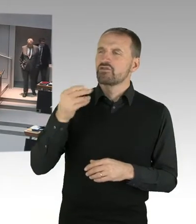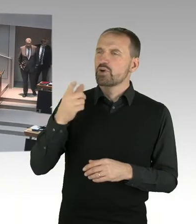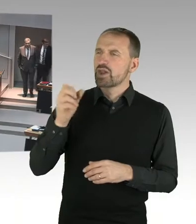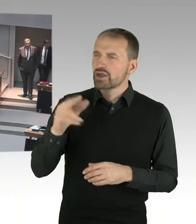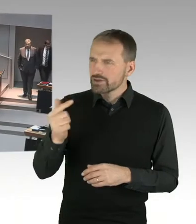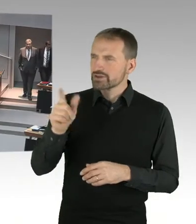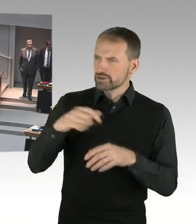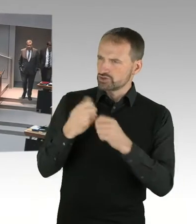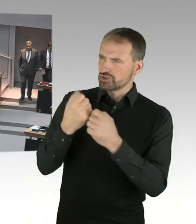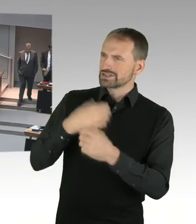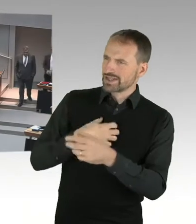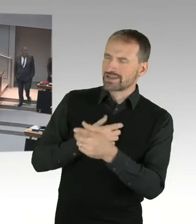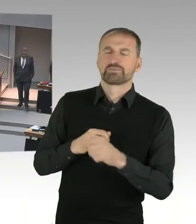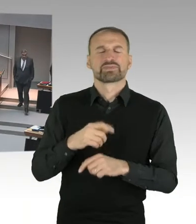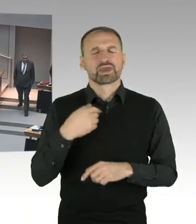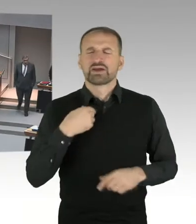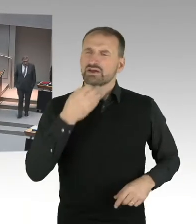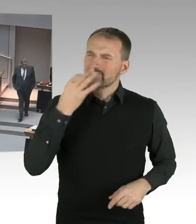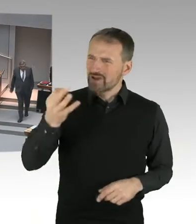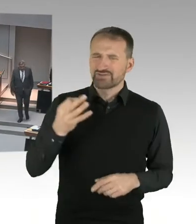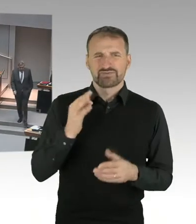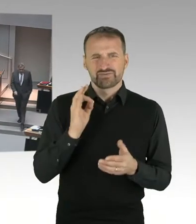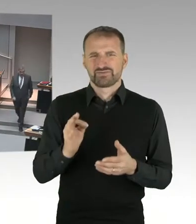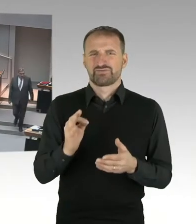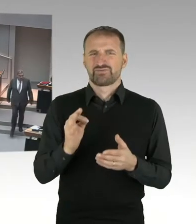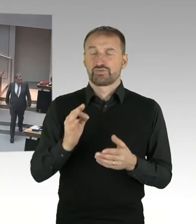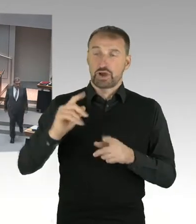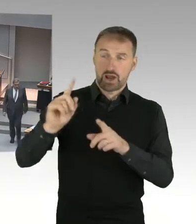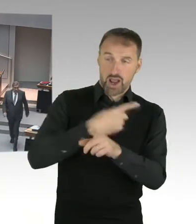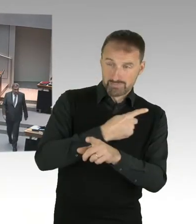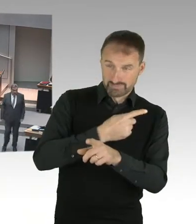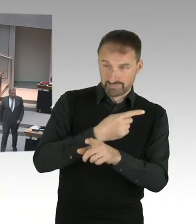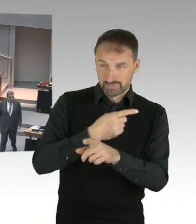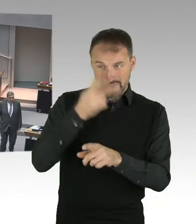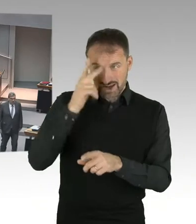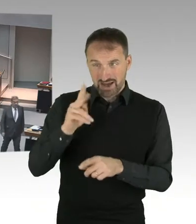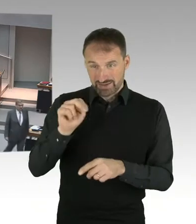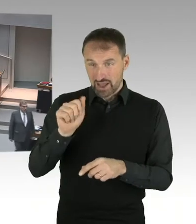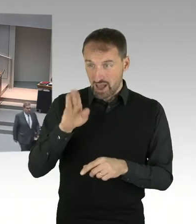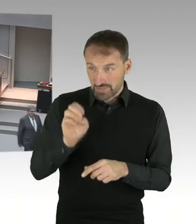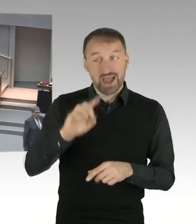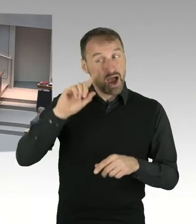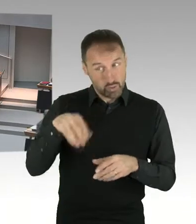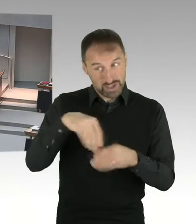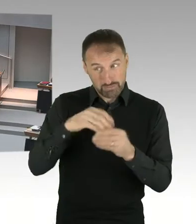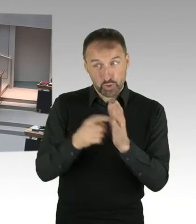von Mitarbeiterinnen der Gedenkstätte ursächlich war? (Präsidium) Sehr geehrter Herr Staatssekretär,